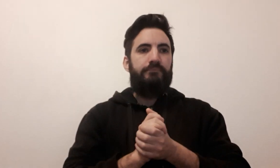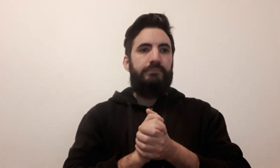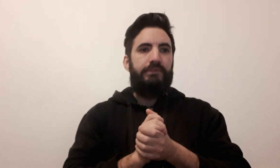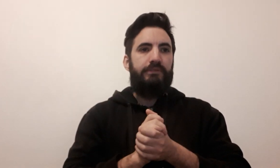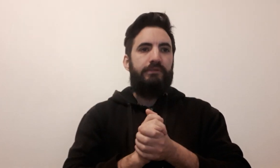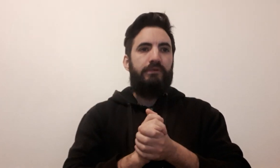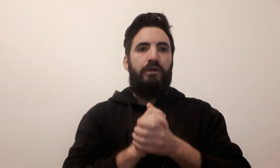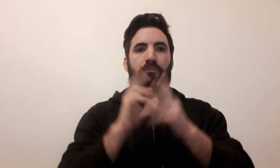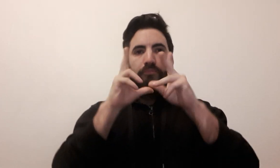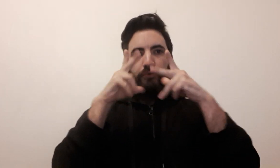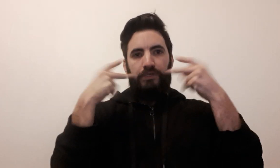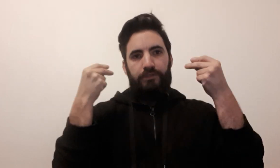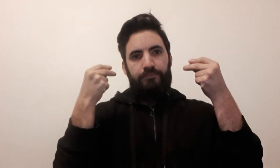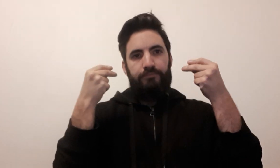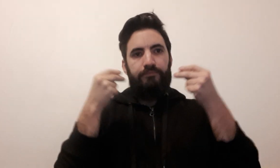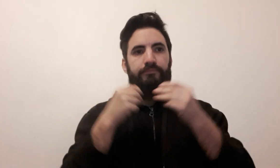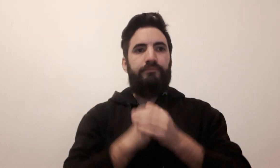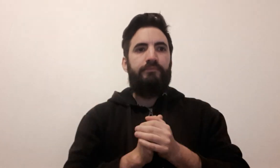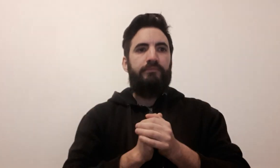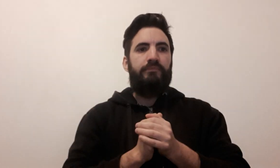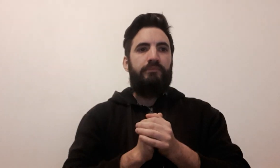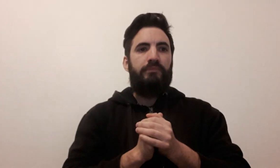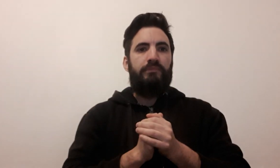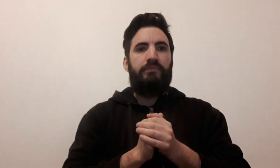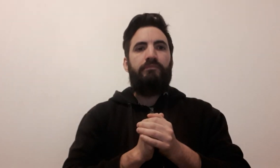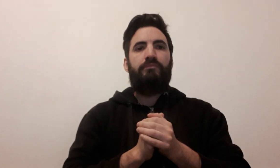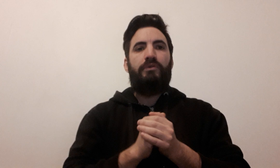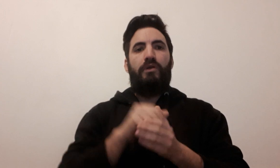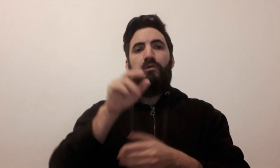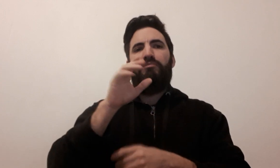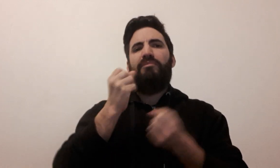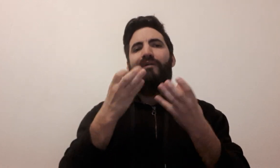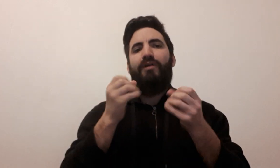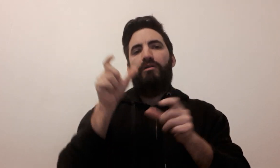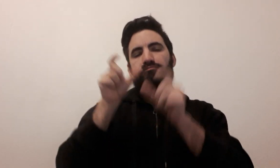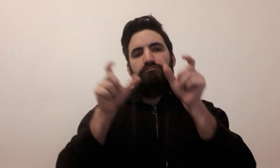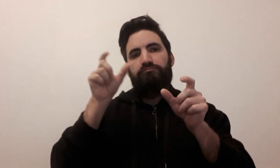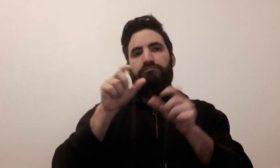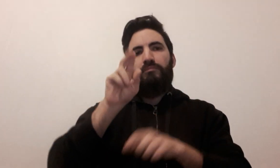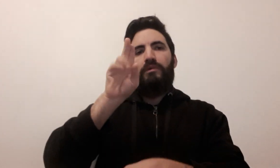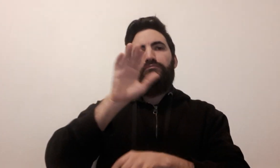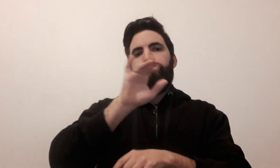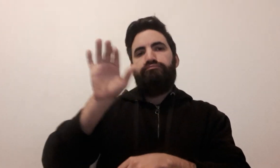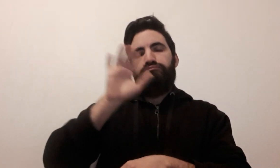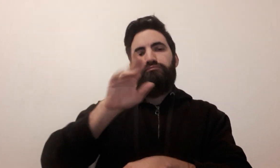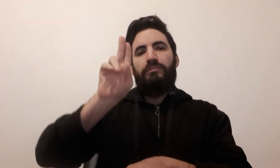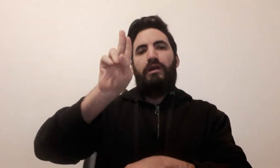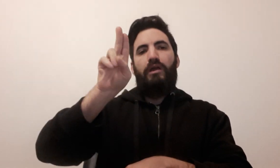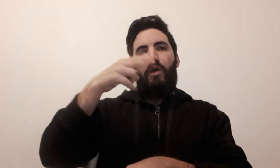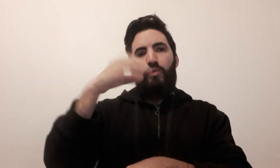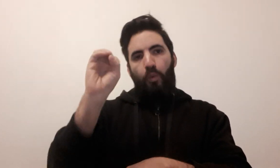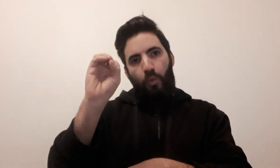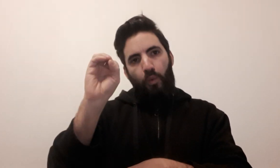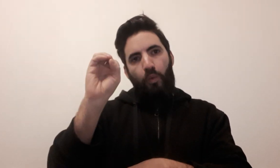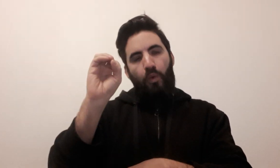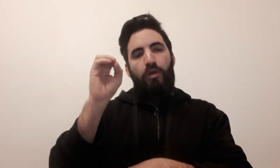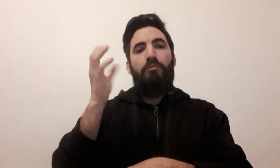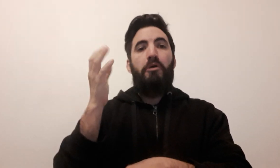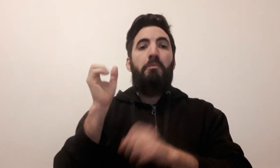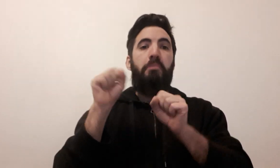Monopoly On épèle généralement le nom de jeu UNO